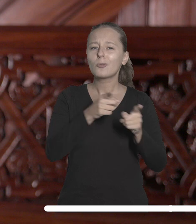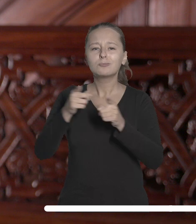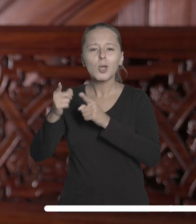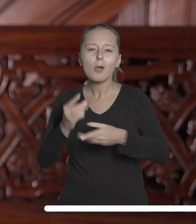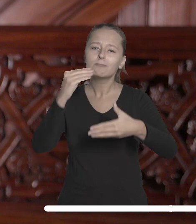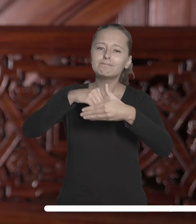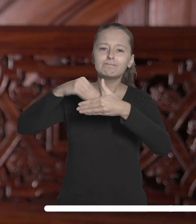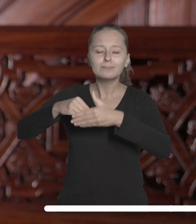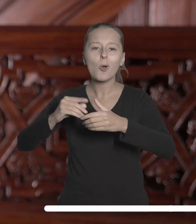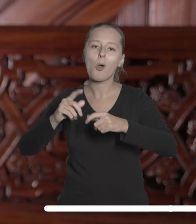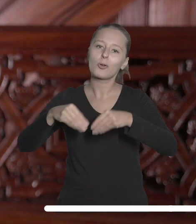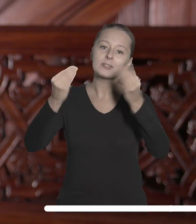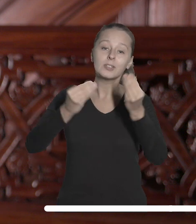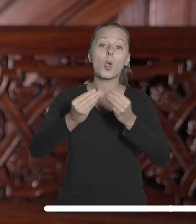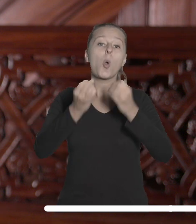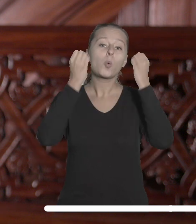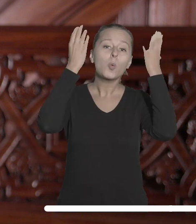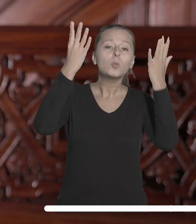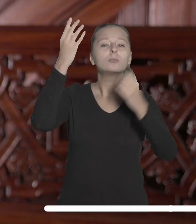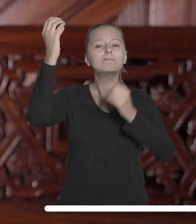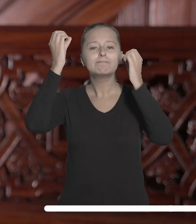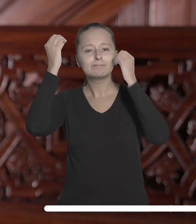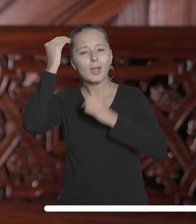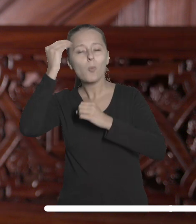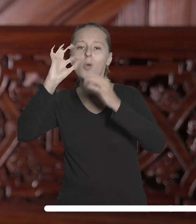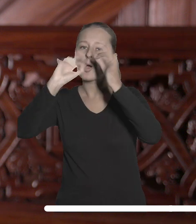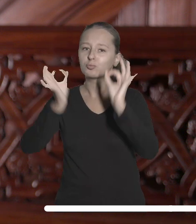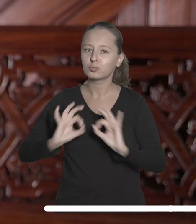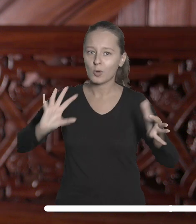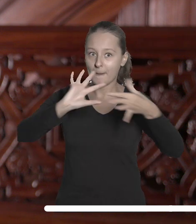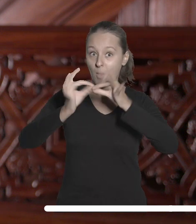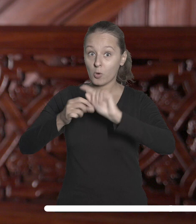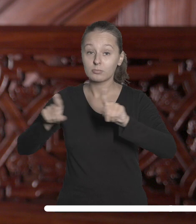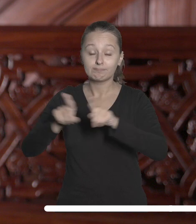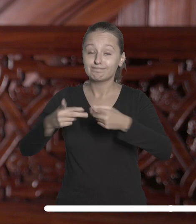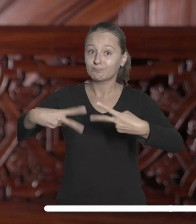przedsięwzięć łączących naukę, kulturę i sztukę oraz przywrócenie historycznie